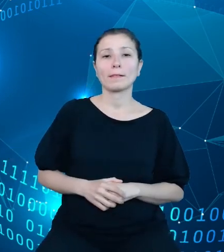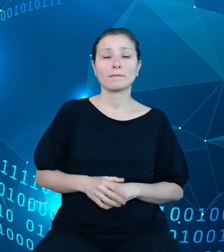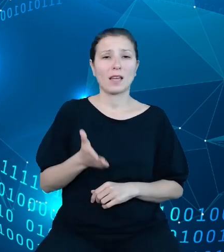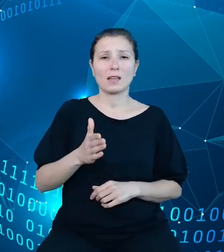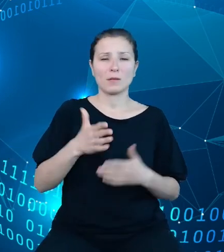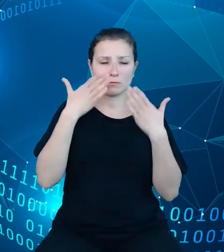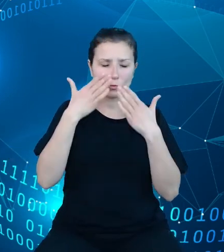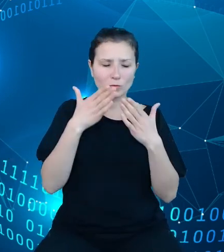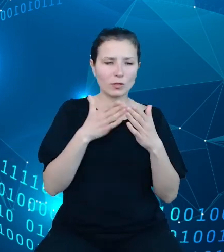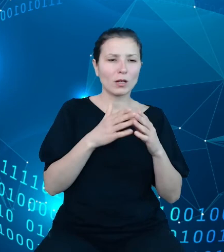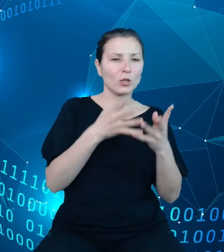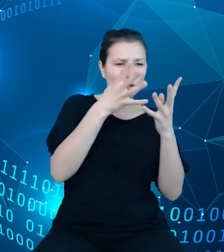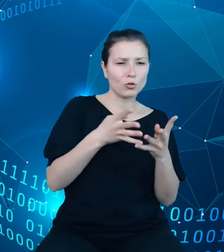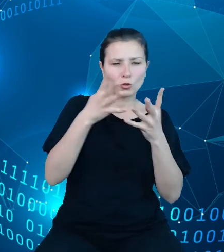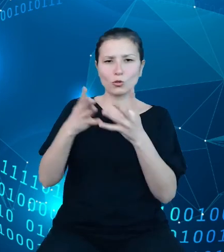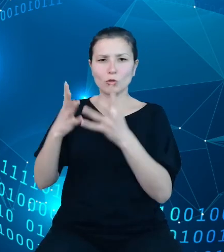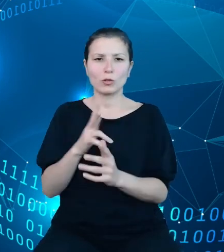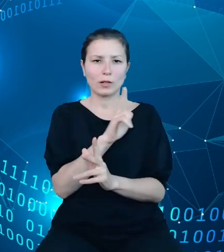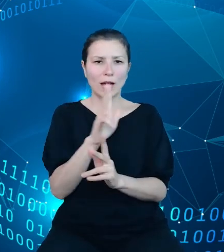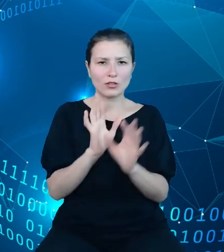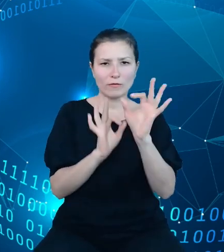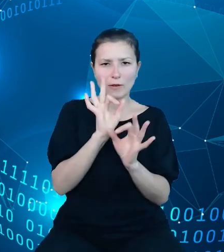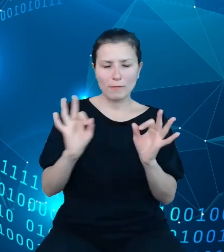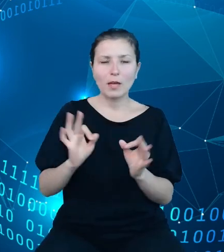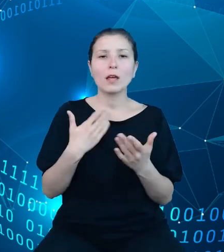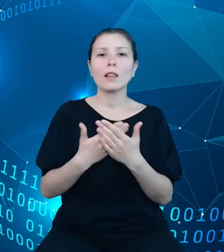każdego z wymiarów, bowiem slajd ten zostanie wyświetlony przeze mnie